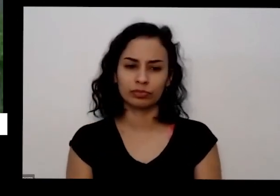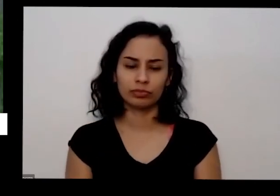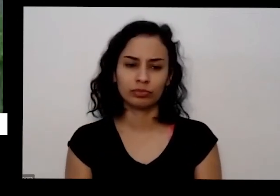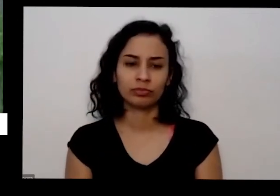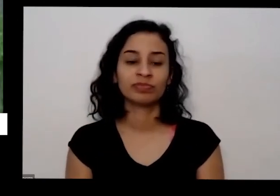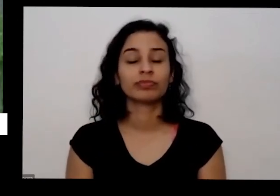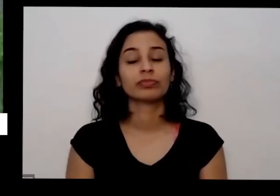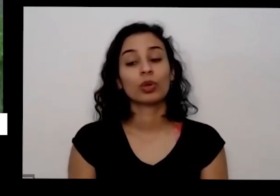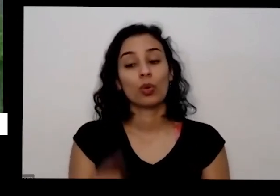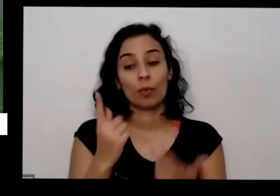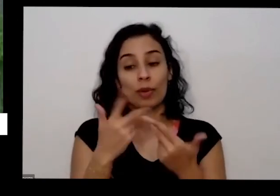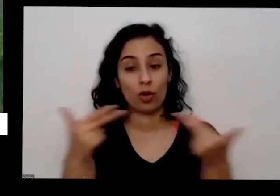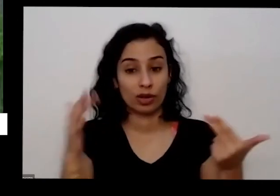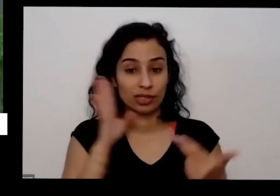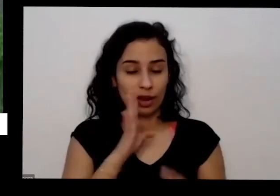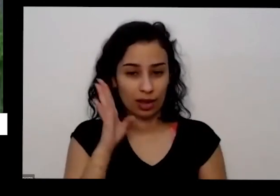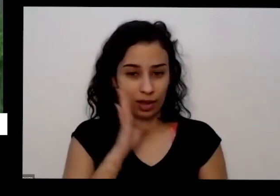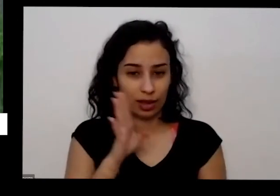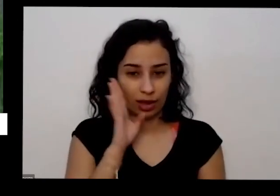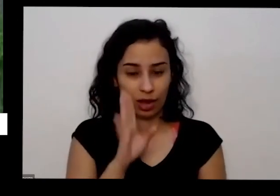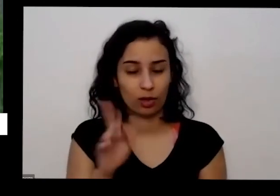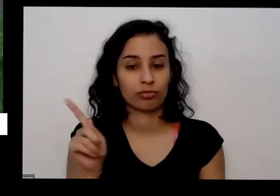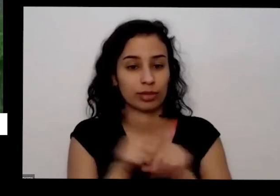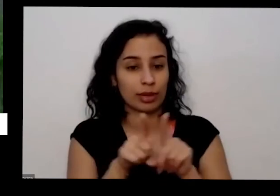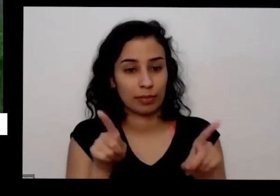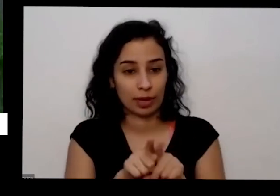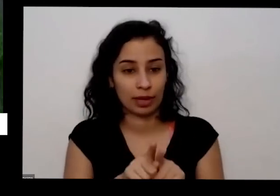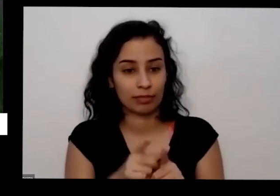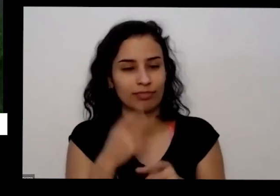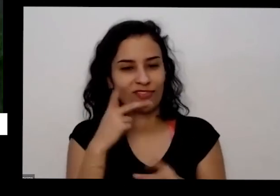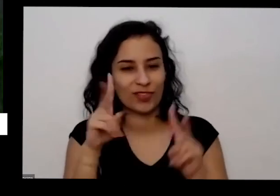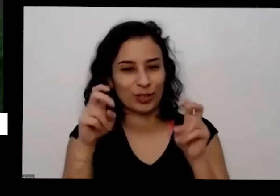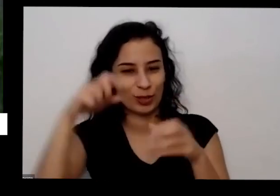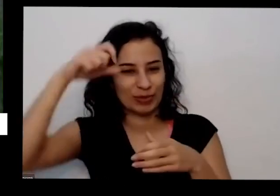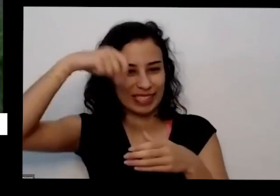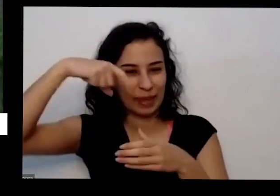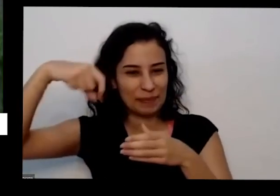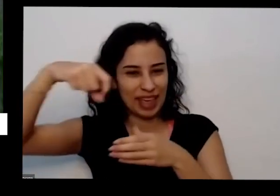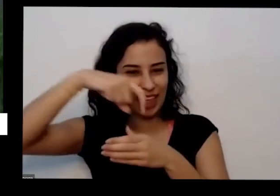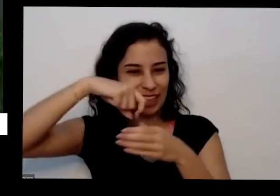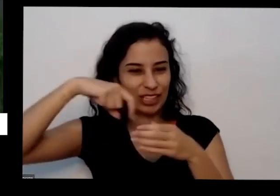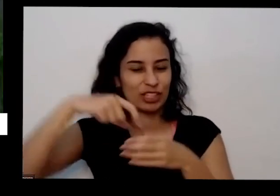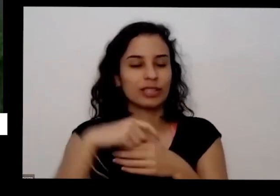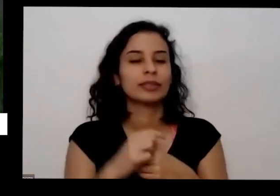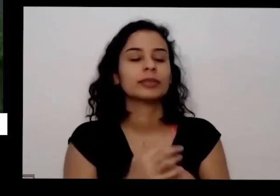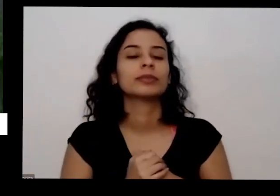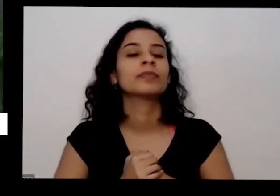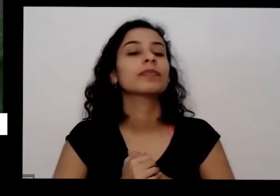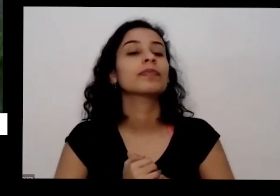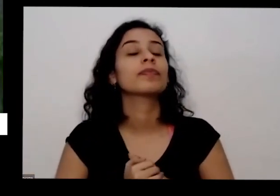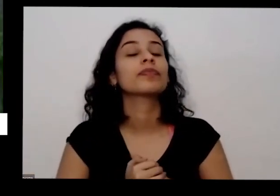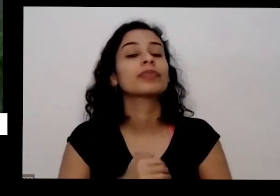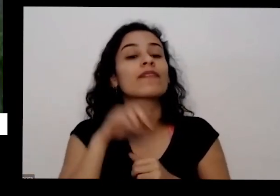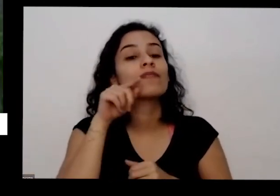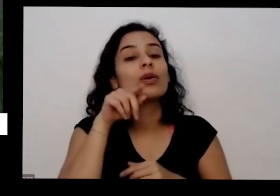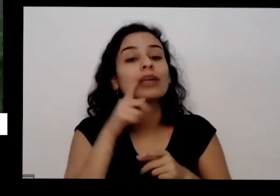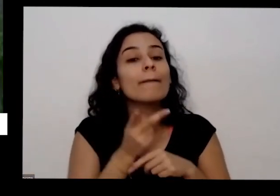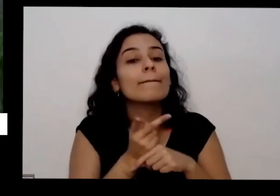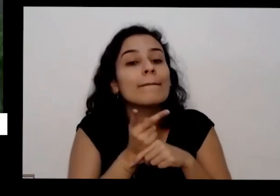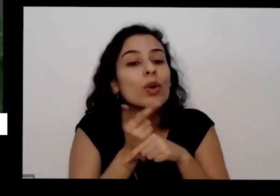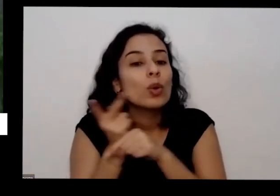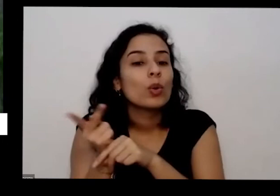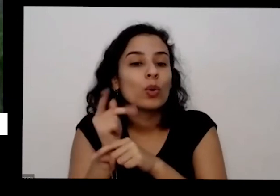quando você vai comprar você já que a gente a semente você procure comprar sementes é que não